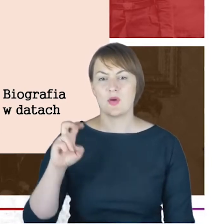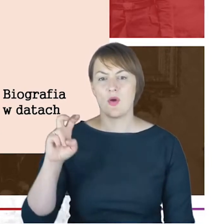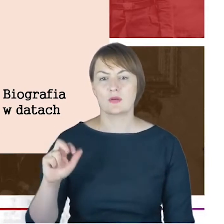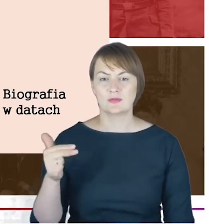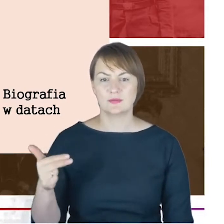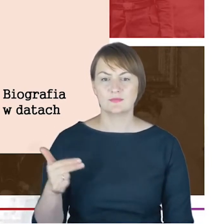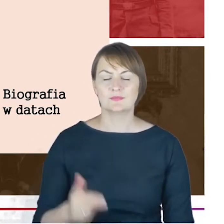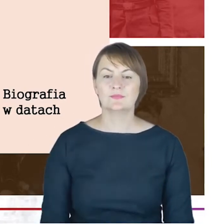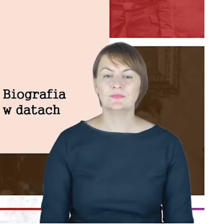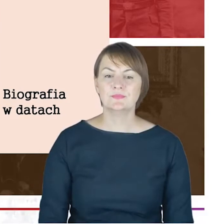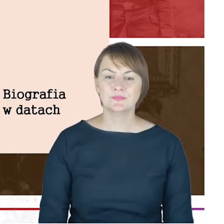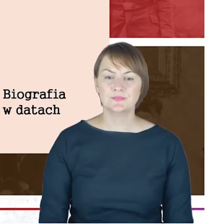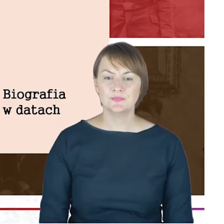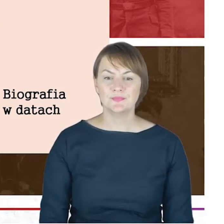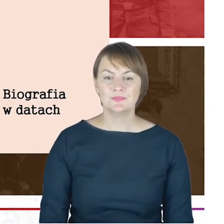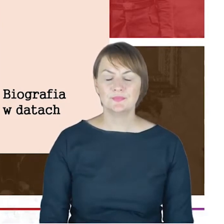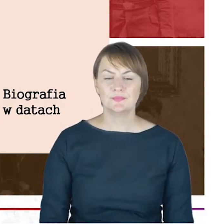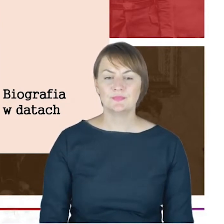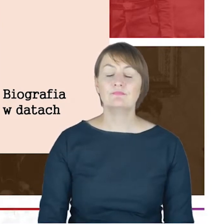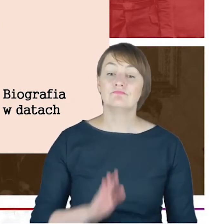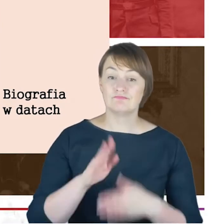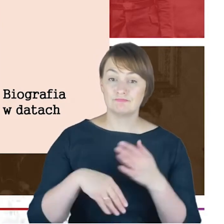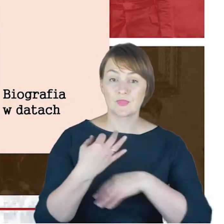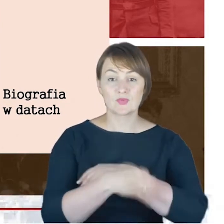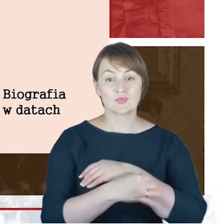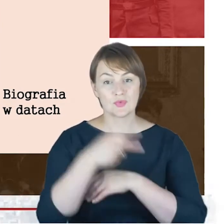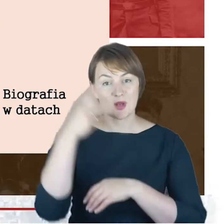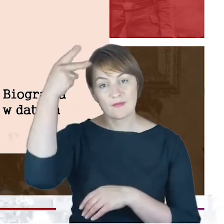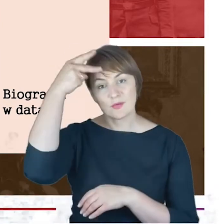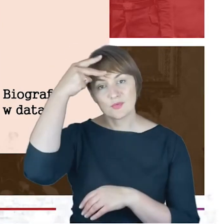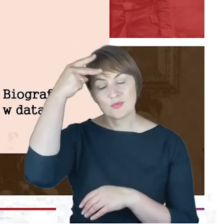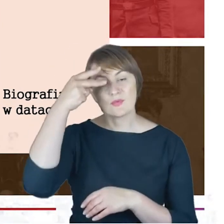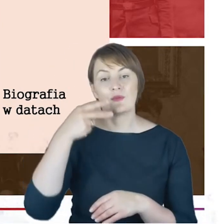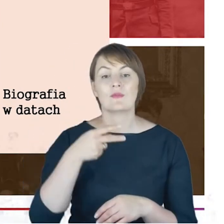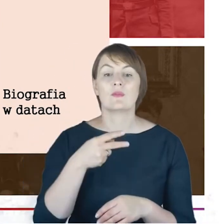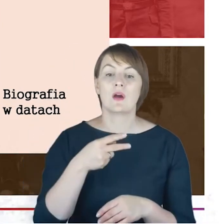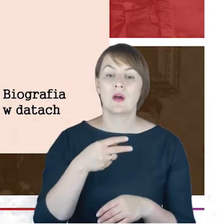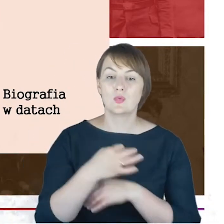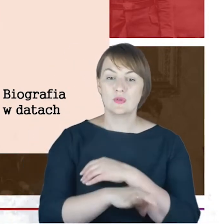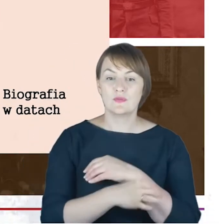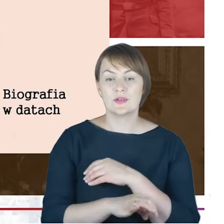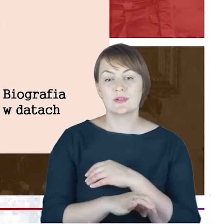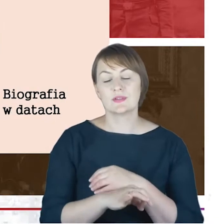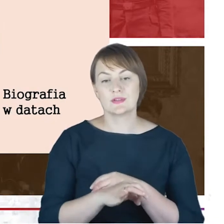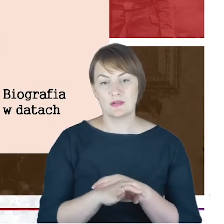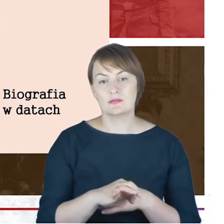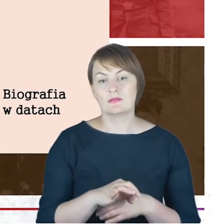Drodzy Państwo, studia filozoficzne na Uniwersytecie Fryderyka Wilhelma w Berlinie, ale promocja doktorska